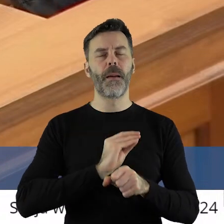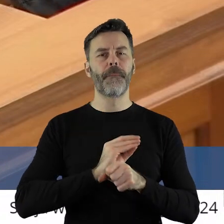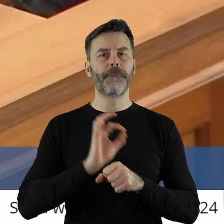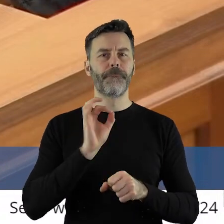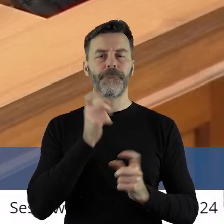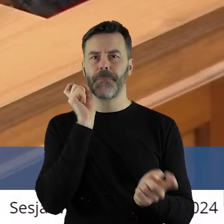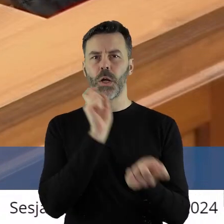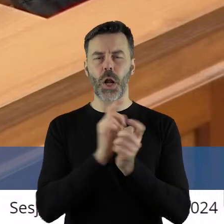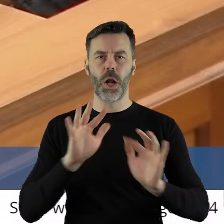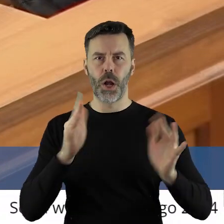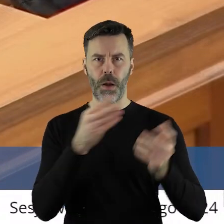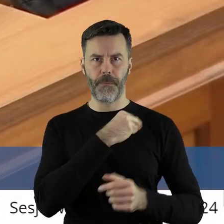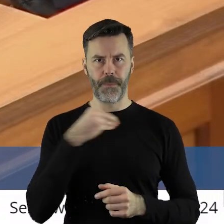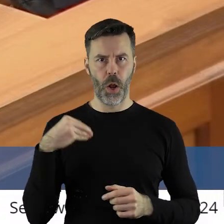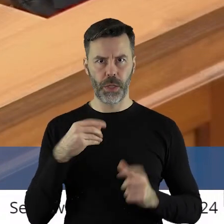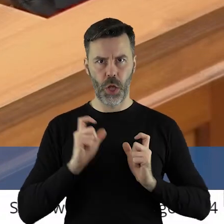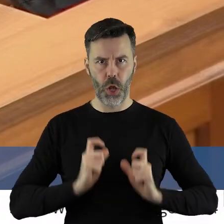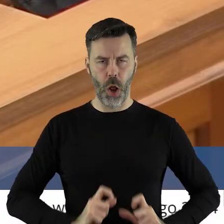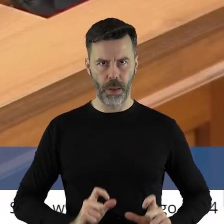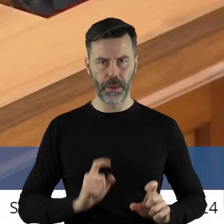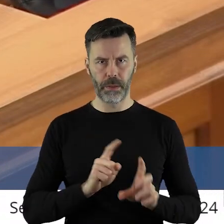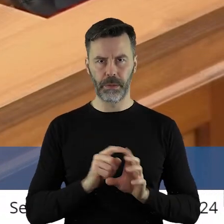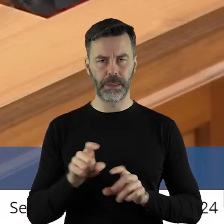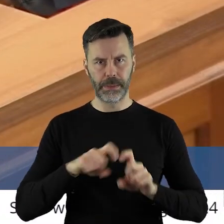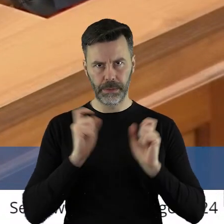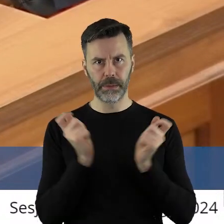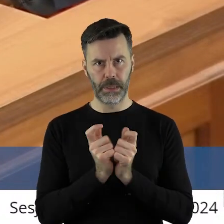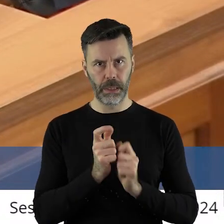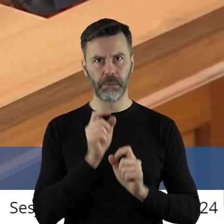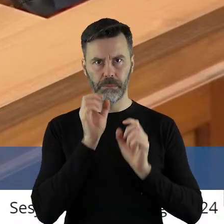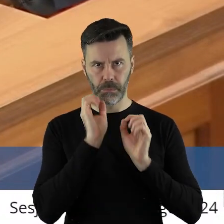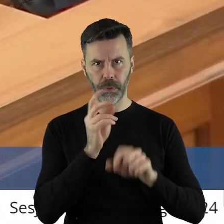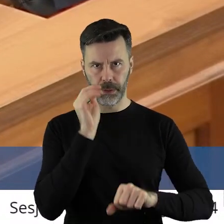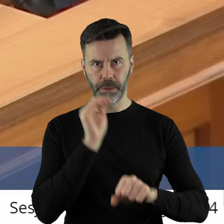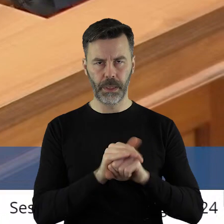polskich rolników w całej rozciągłości słuszne.